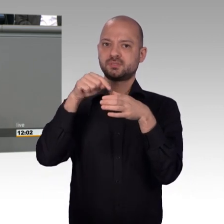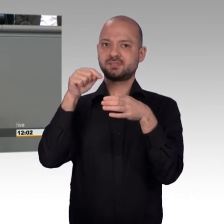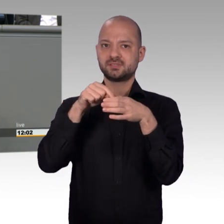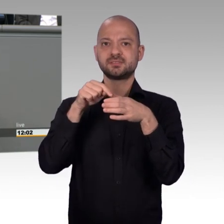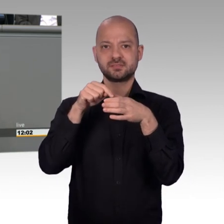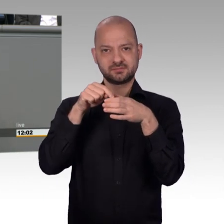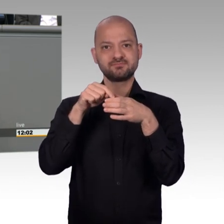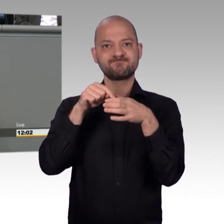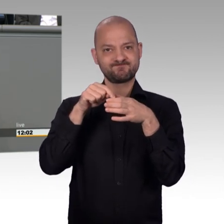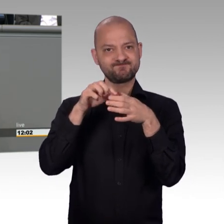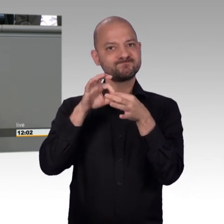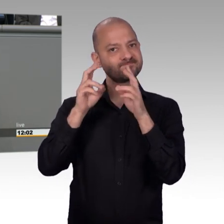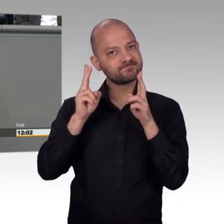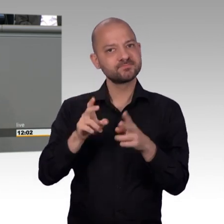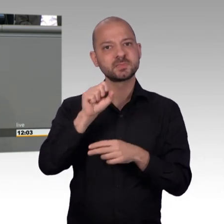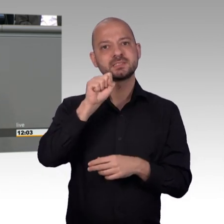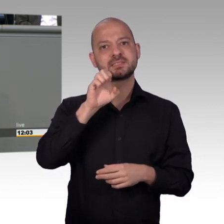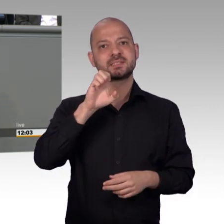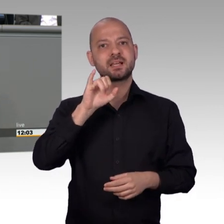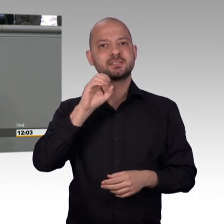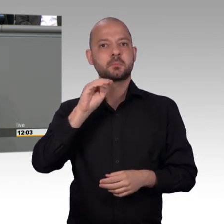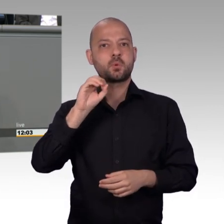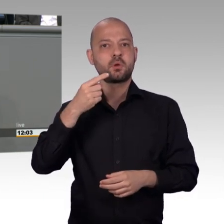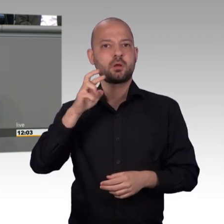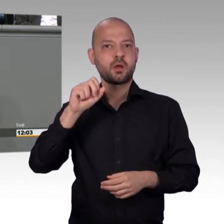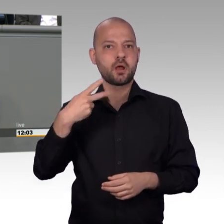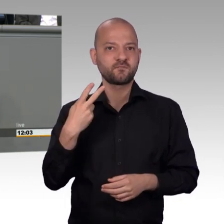Gesellschaft wieder miteinander zu versöhnen eine inklusive Gesellschaft